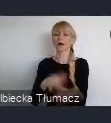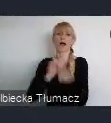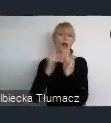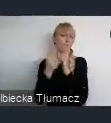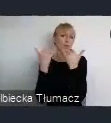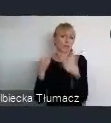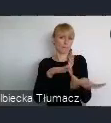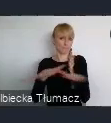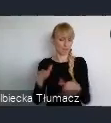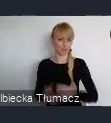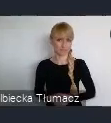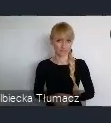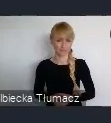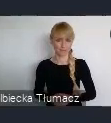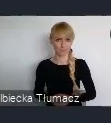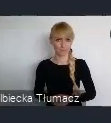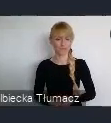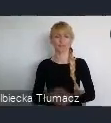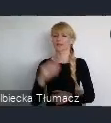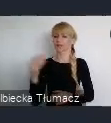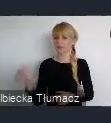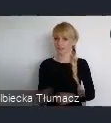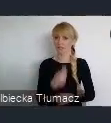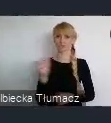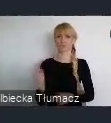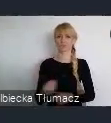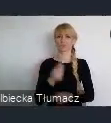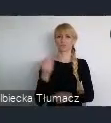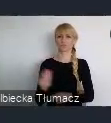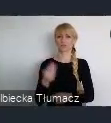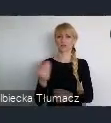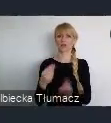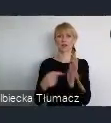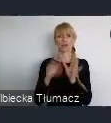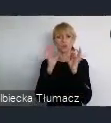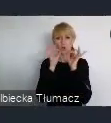Jeszcze takim elementem wspomagającym, to dobre skomunikowanie jest lotnisko